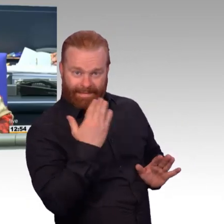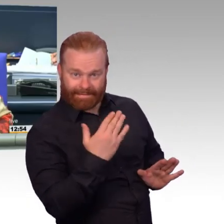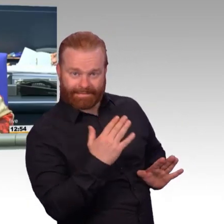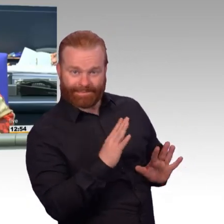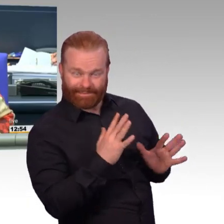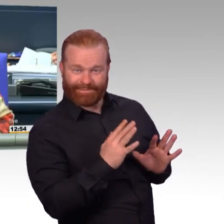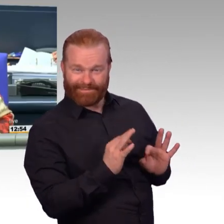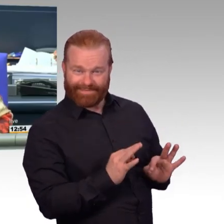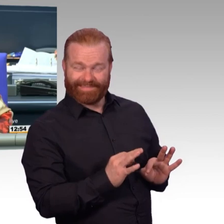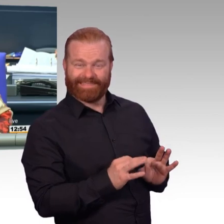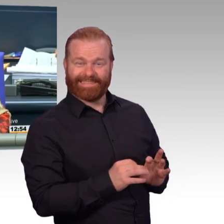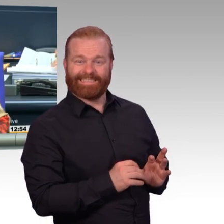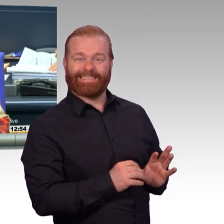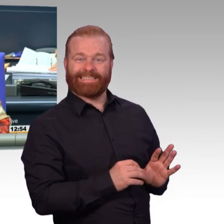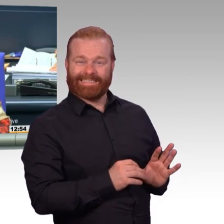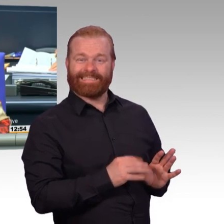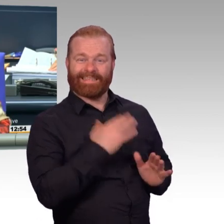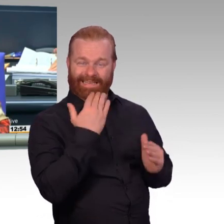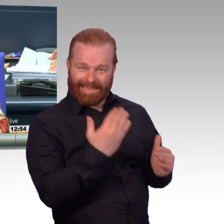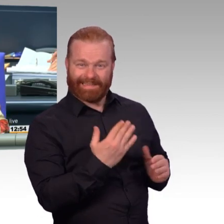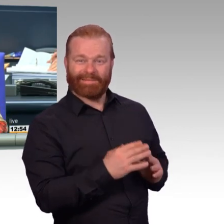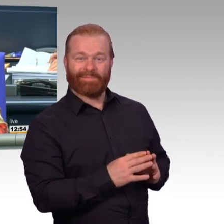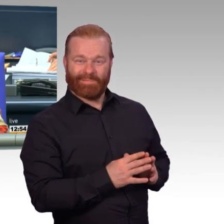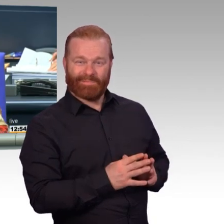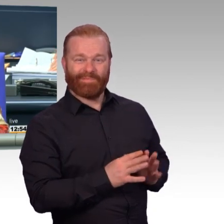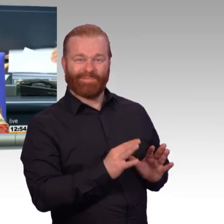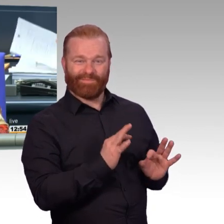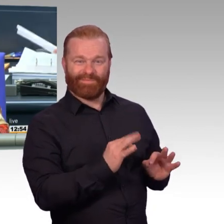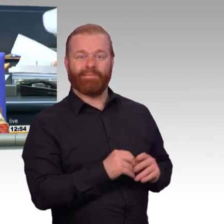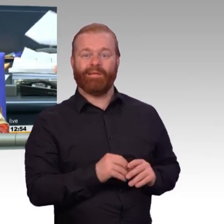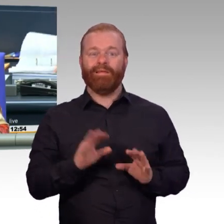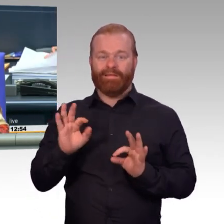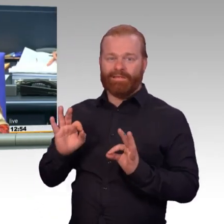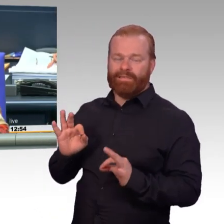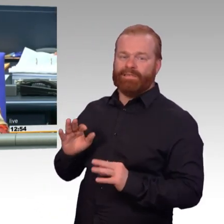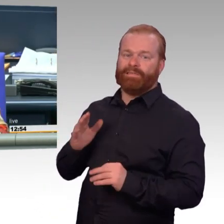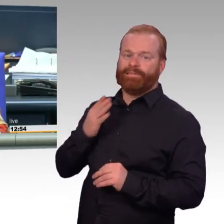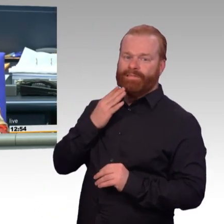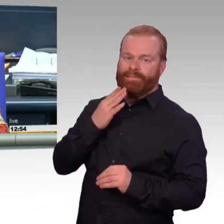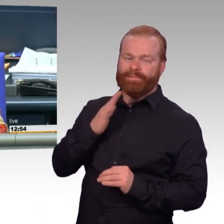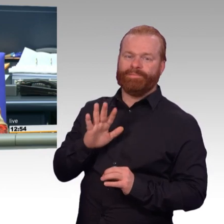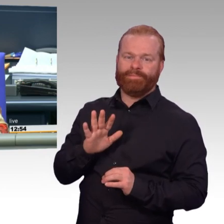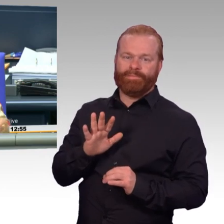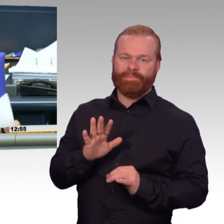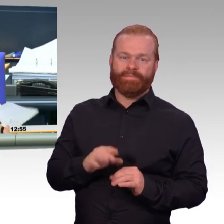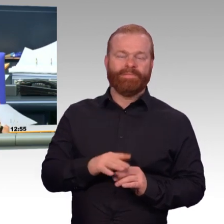Aber das war wirklich-, Sie verstehen das, meine Aufgabe, auf die Redezeiten zu achten.